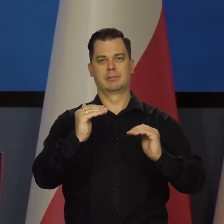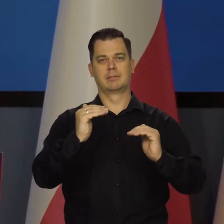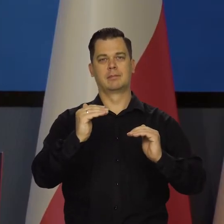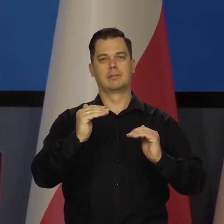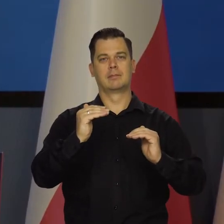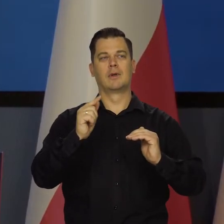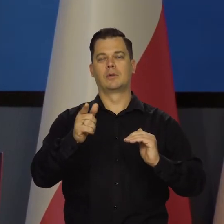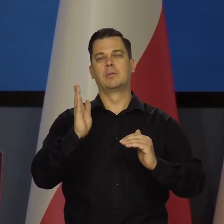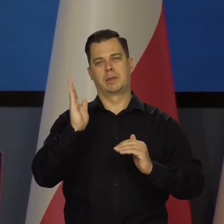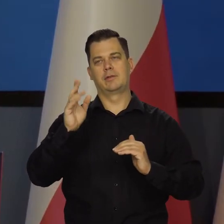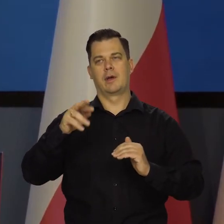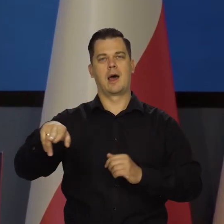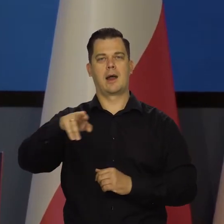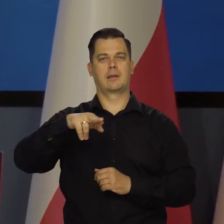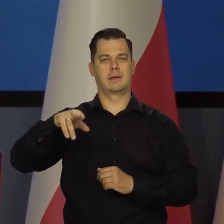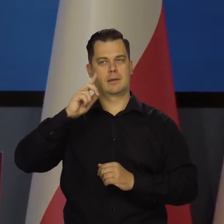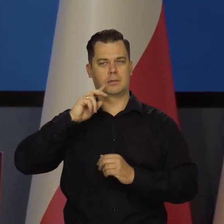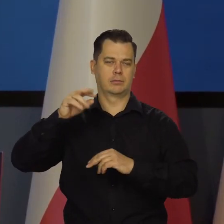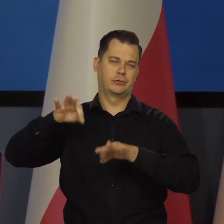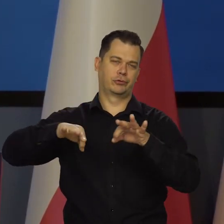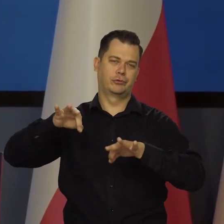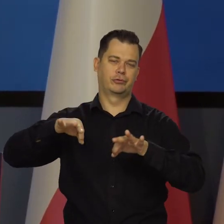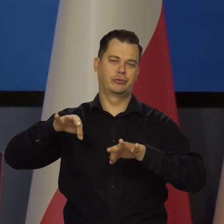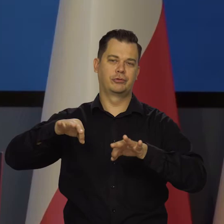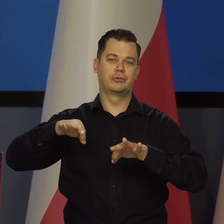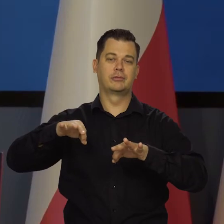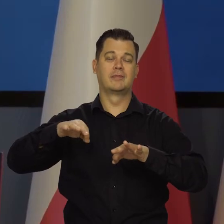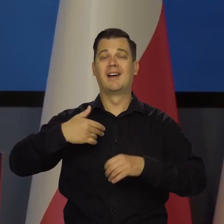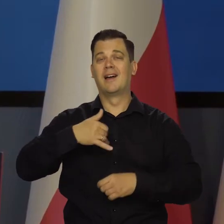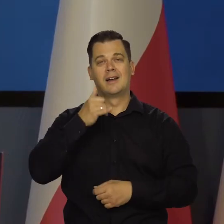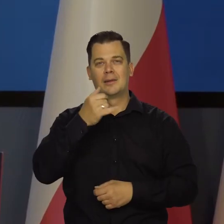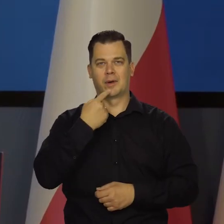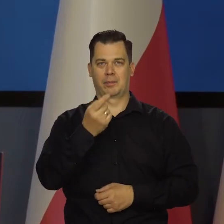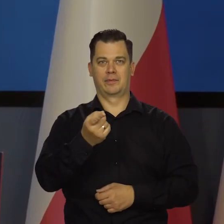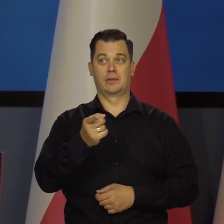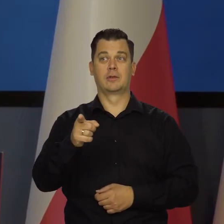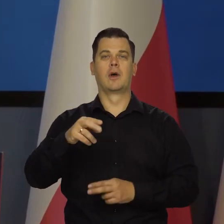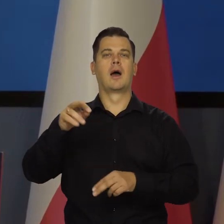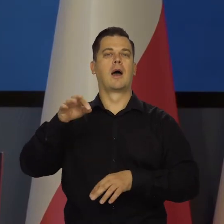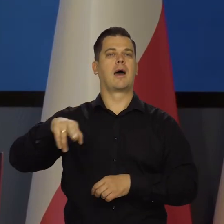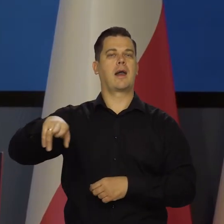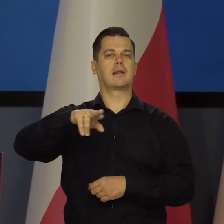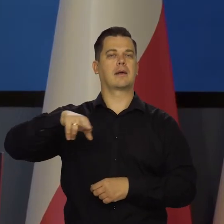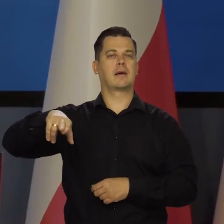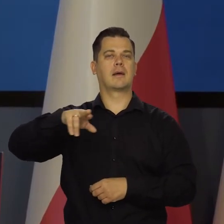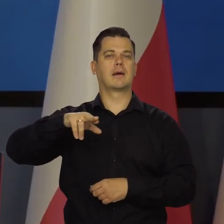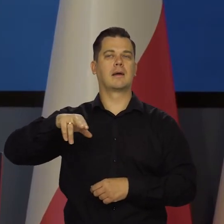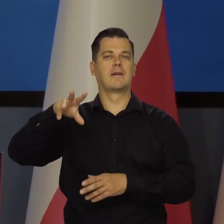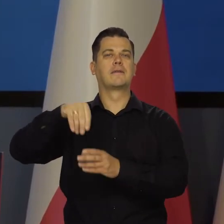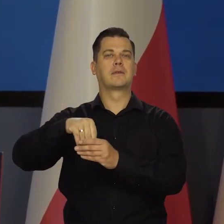Nad tym Rada się będzie zastanawiała. Nie mogę zdradzać oczywiście atmosfery i wypowiedzi z wczorajszej Rady,